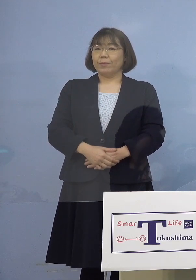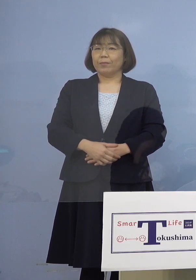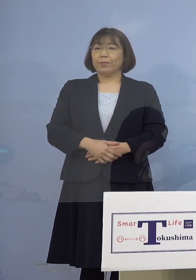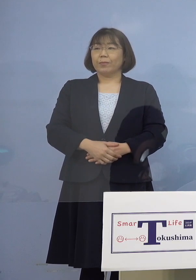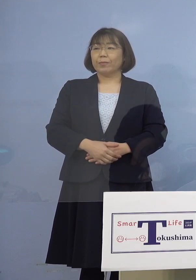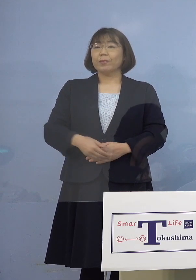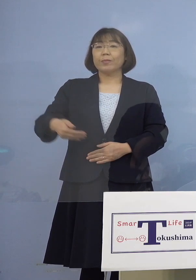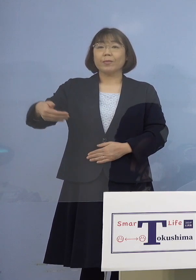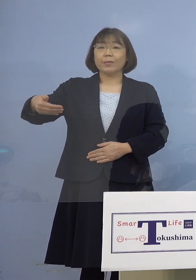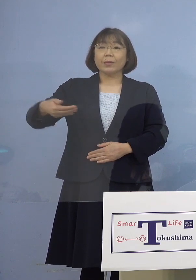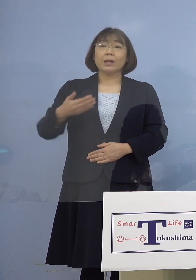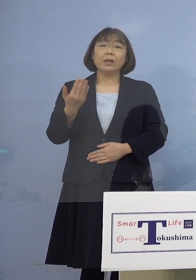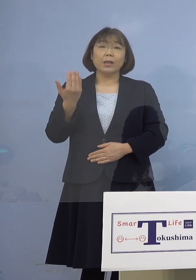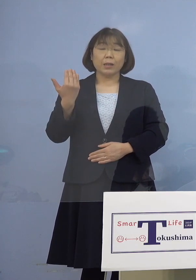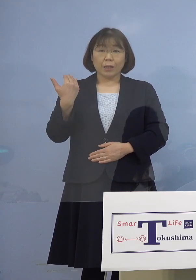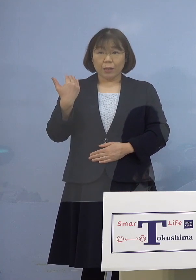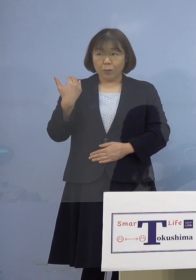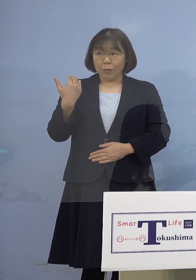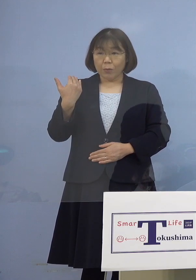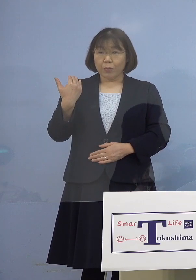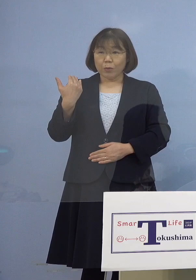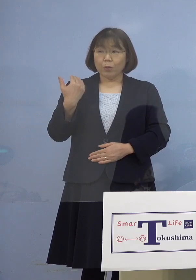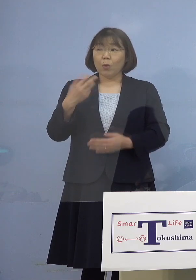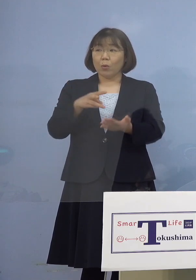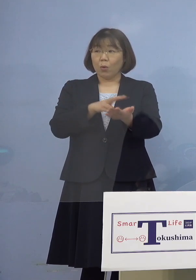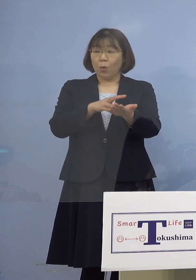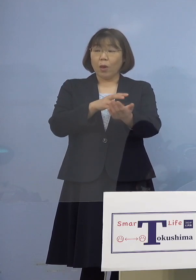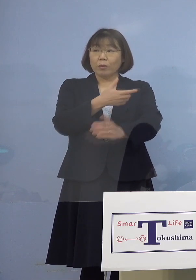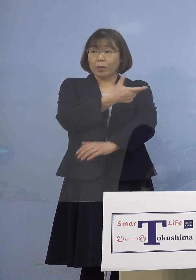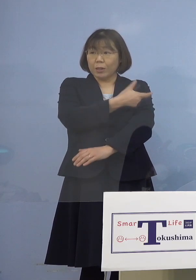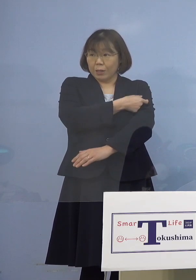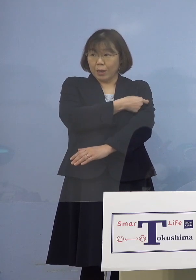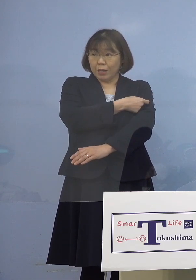（幹事者・四国放送） 先ほどのワクチン接種の